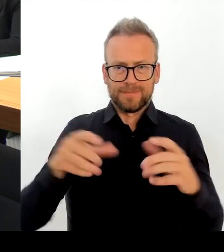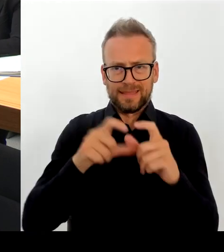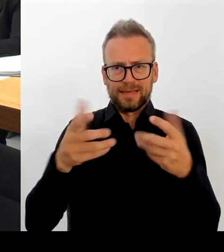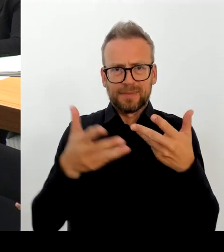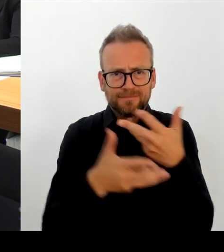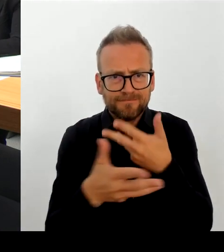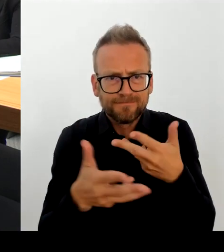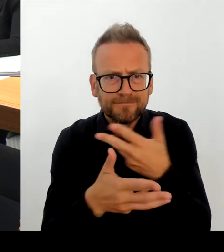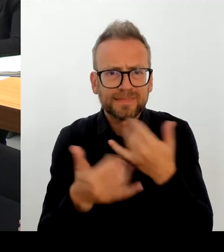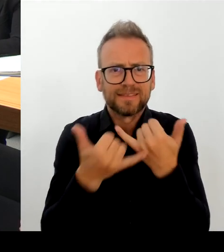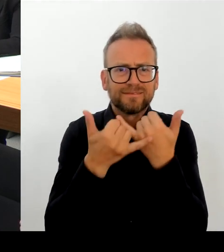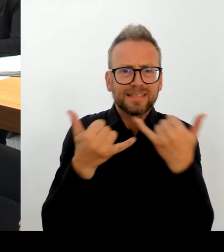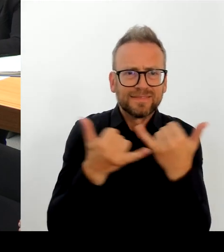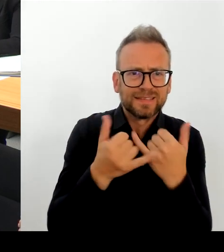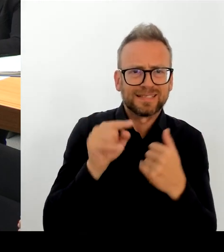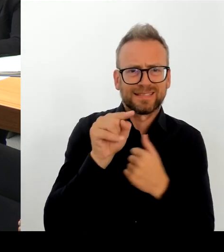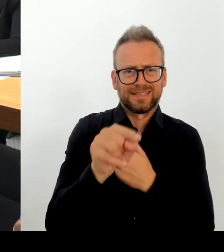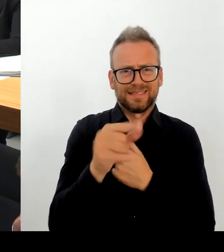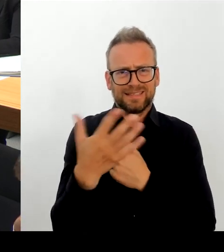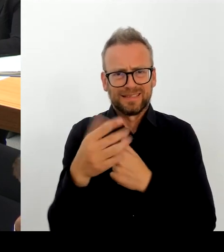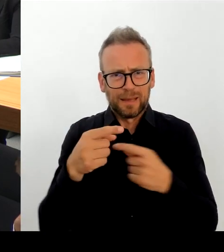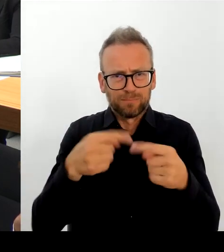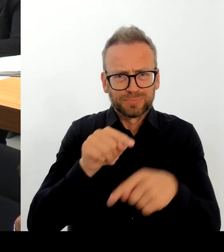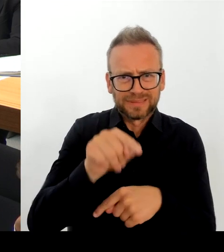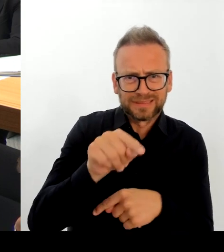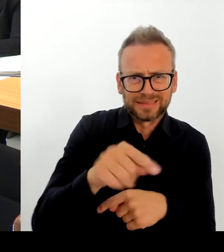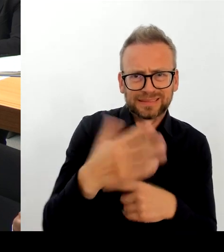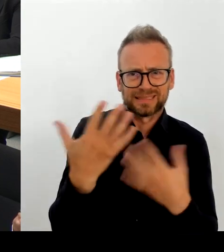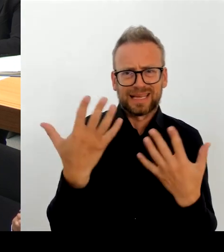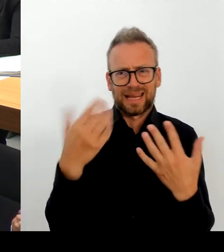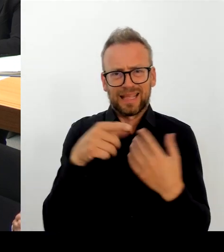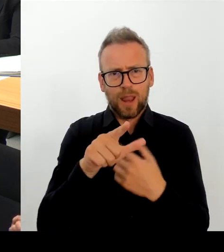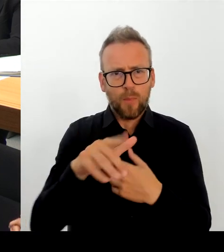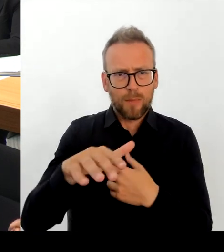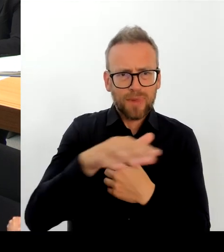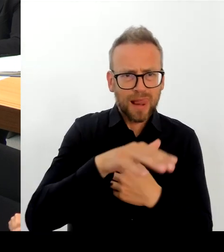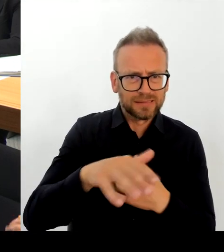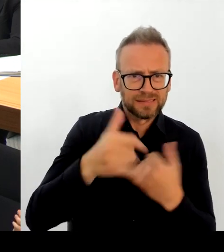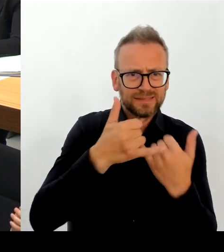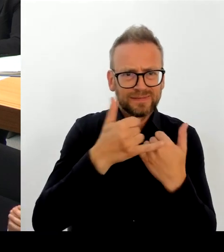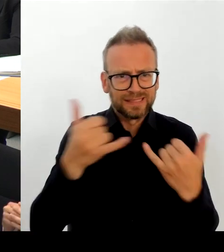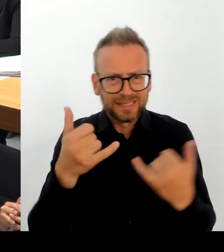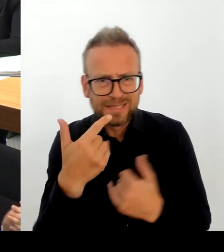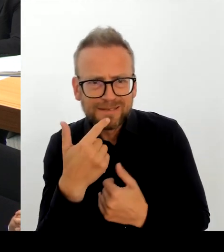Anregungen auch aus den beiden Bezirken kommen. Aber Frau Remmlinger, muss ich sagen, hat